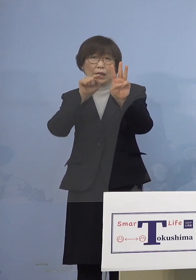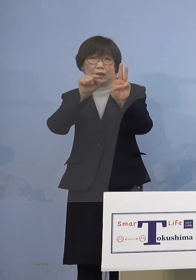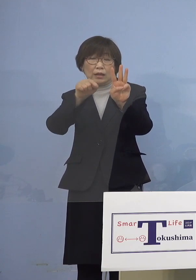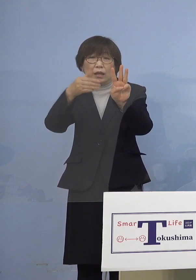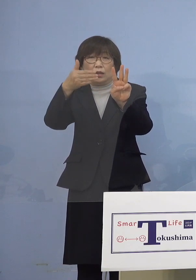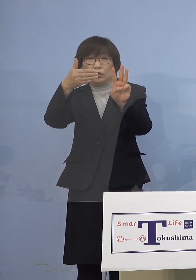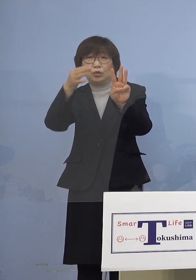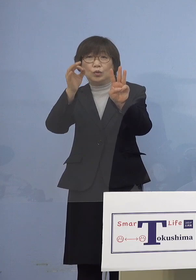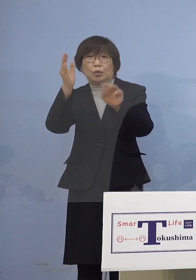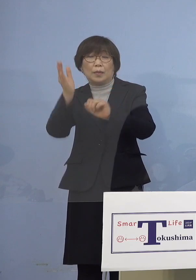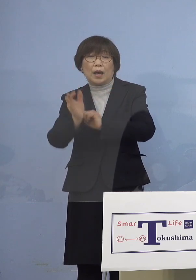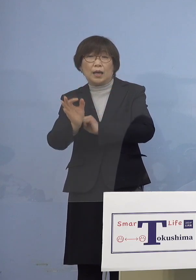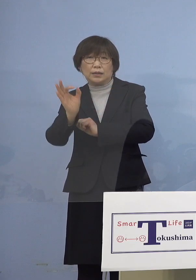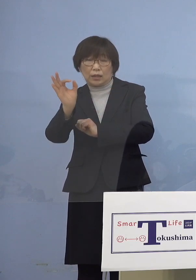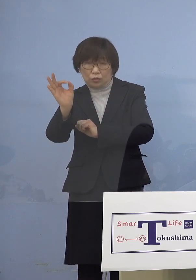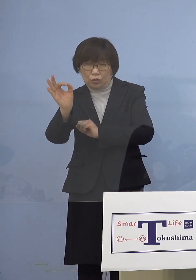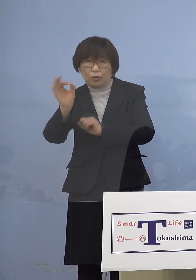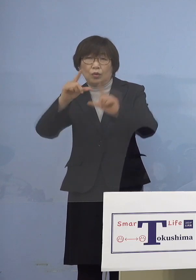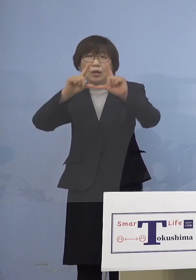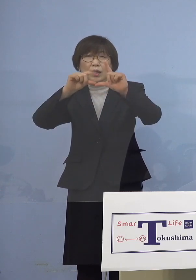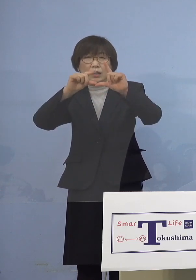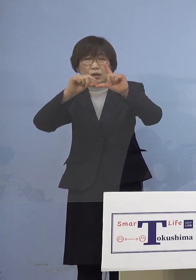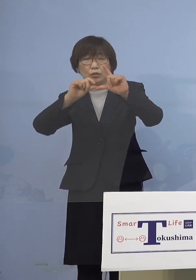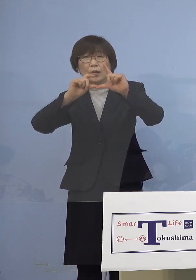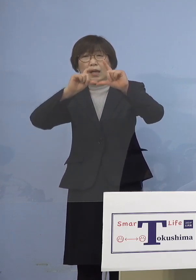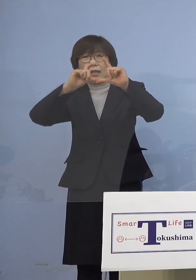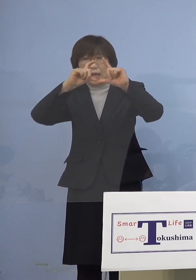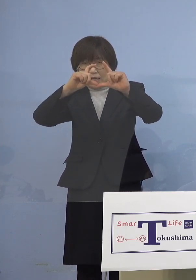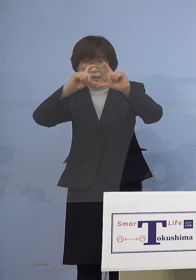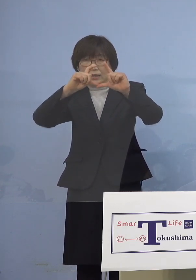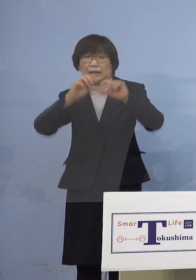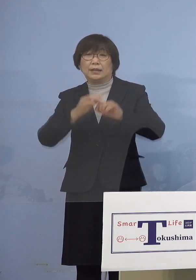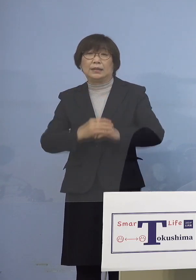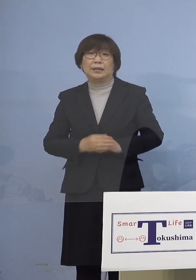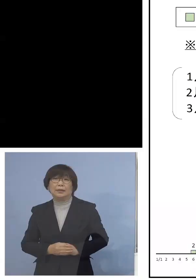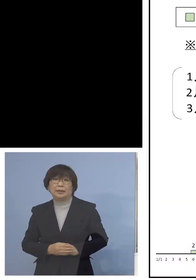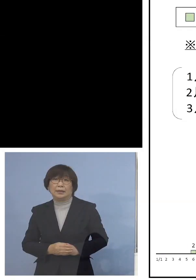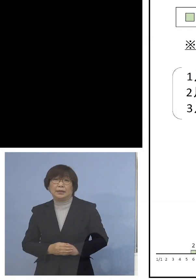高い比率が続いております ということで、また「第6波」に